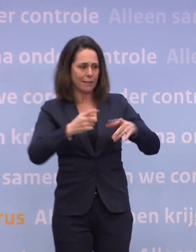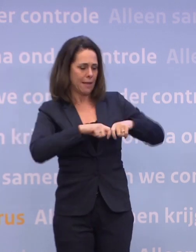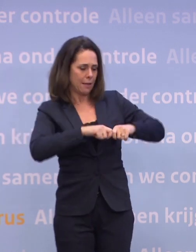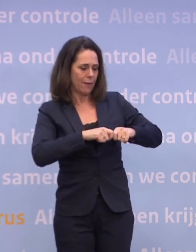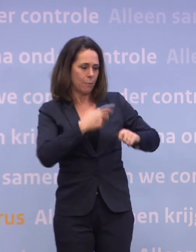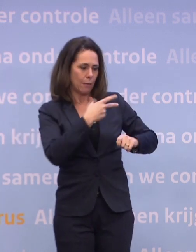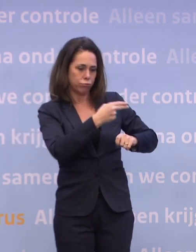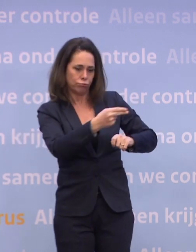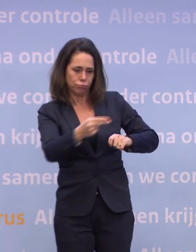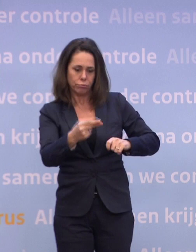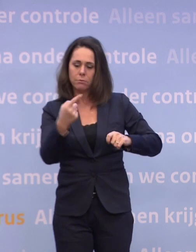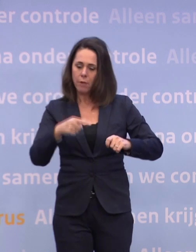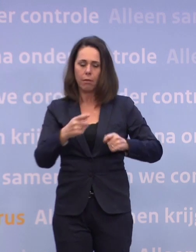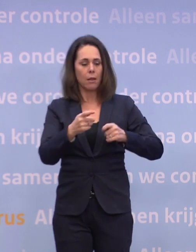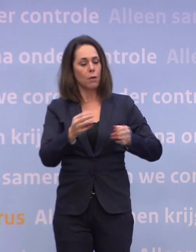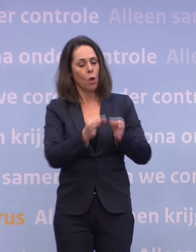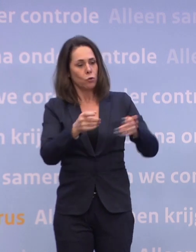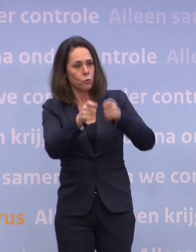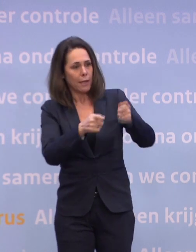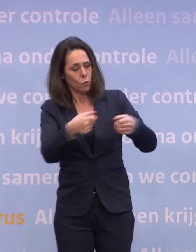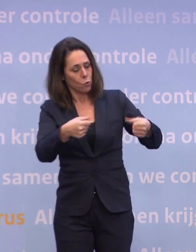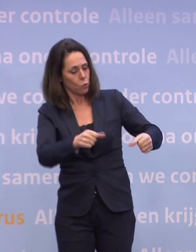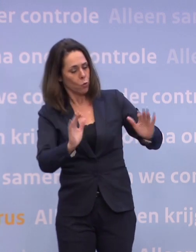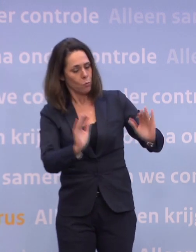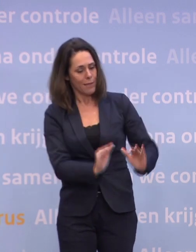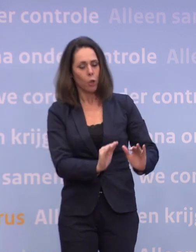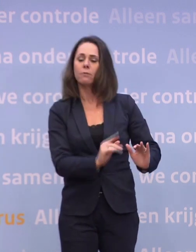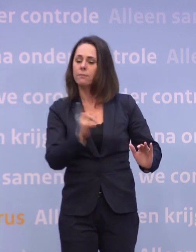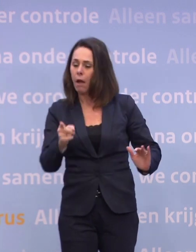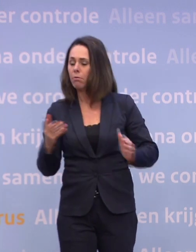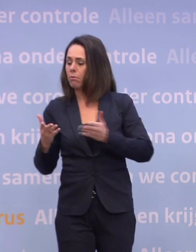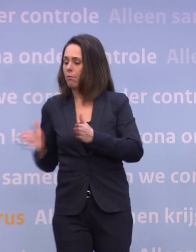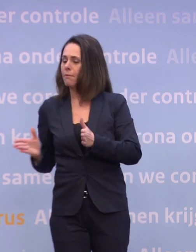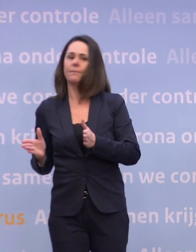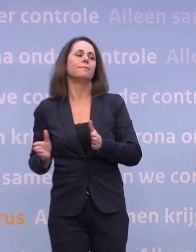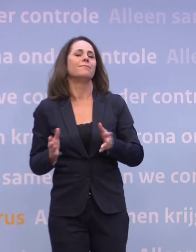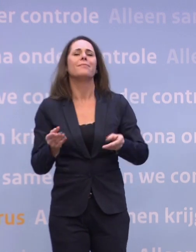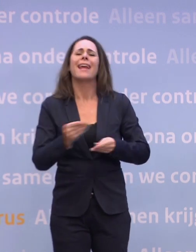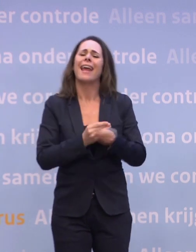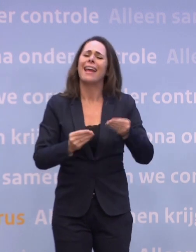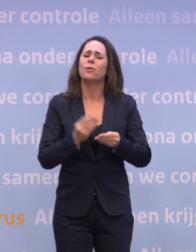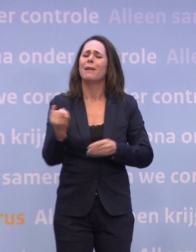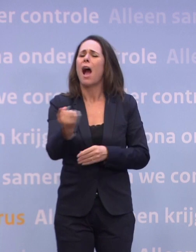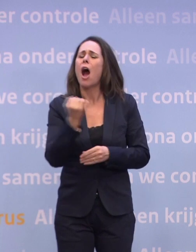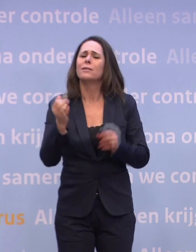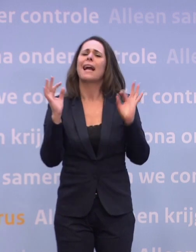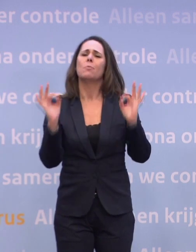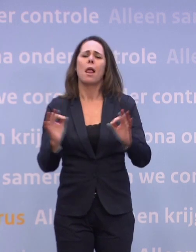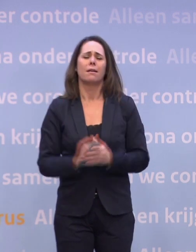Dan is de druk van de gezondheidszorg er misschien af... ...en dan is dat andere belangrijker. De economie is altijd belangrijk geweest. We moeten oppassen voor een tegenstelling...